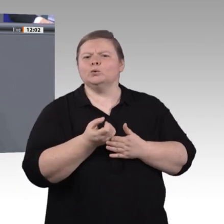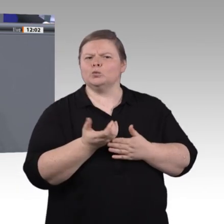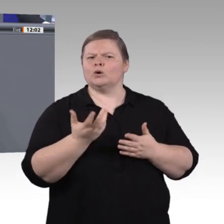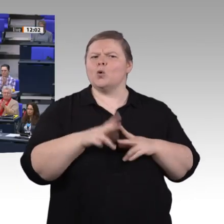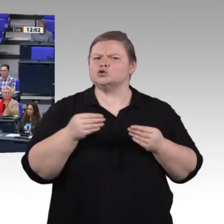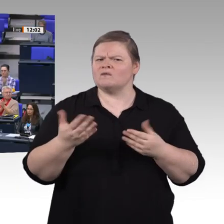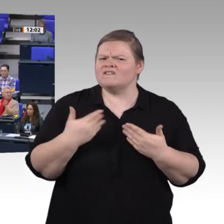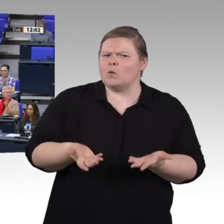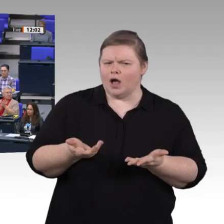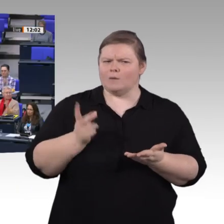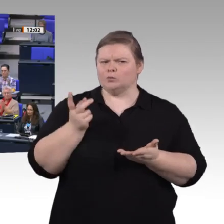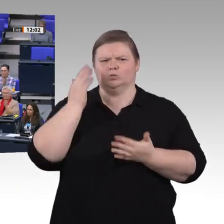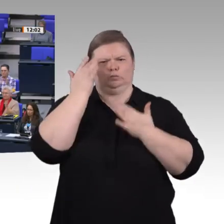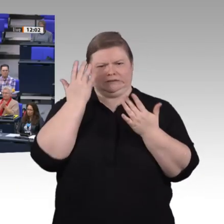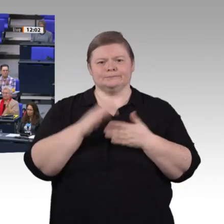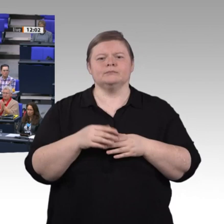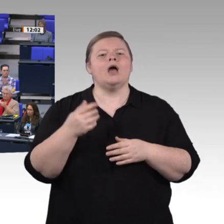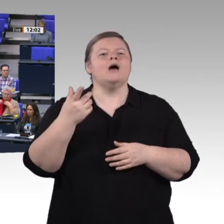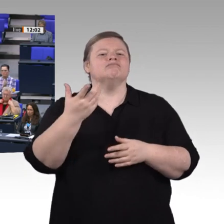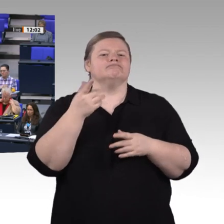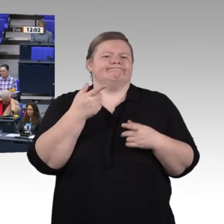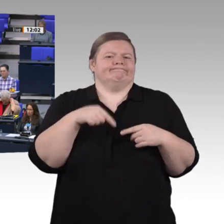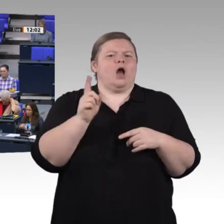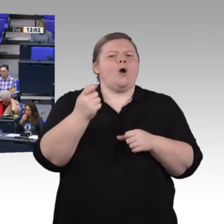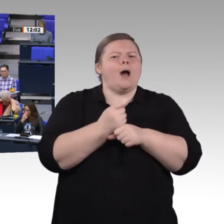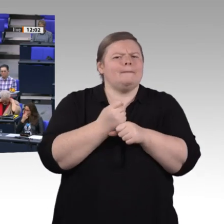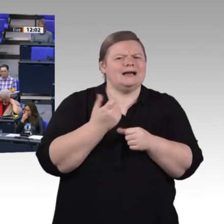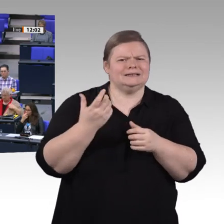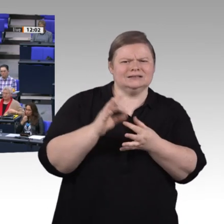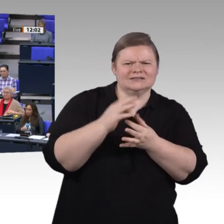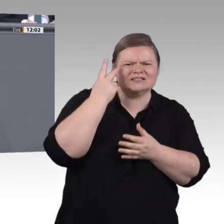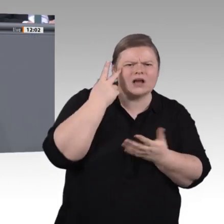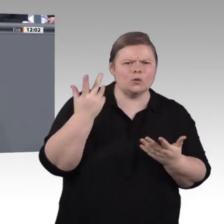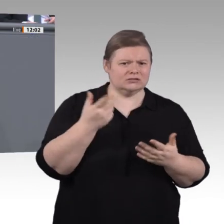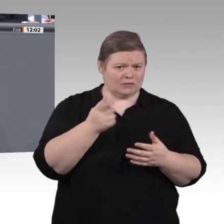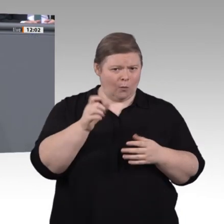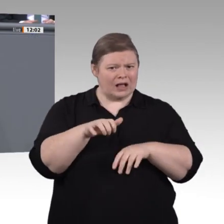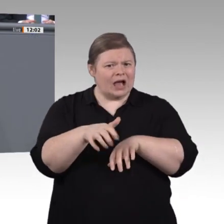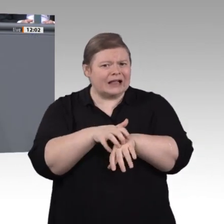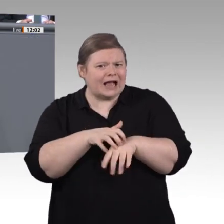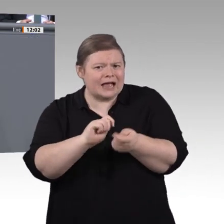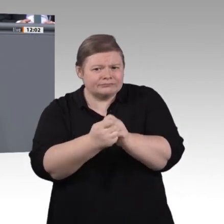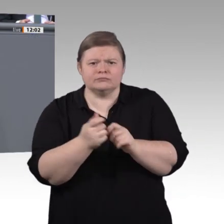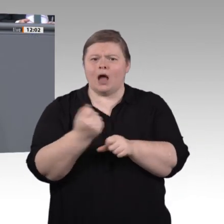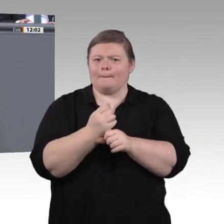Liebe Kolleginnen und Kollegen, meine Botschaft ist: Berufliche Bildung hat für uns nicht